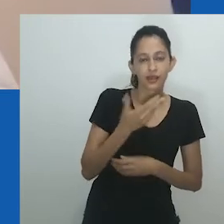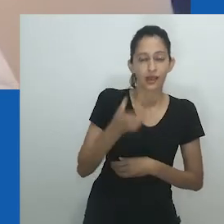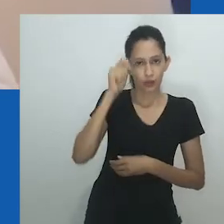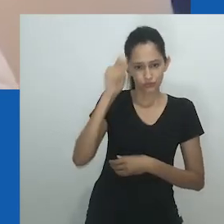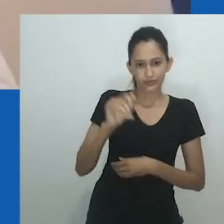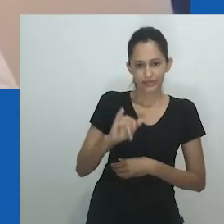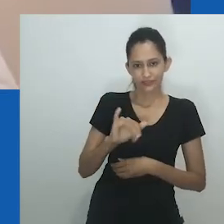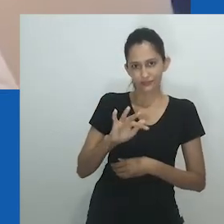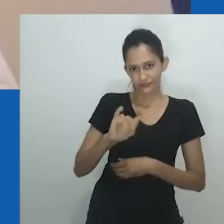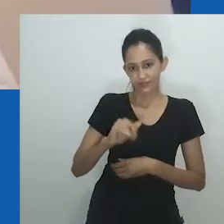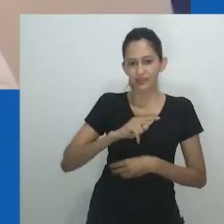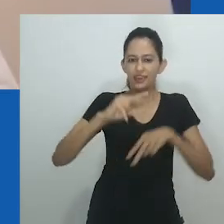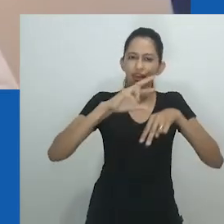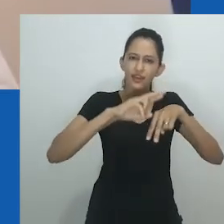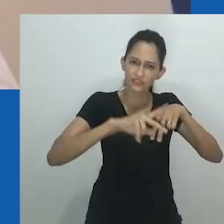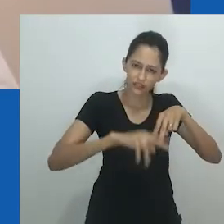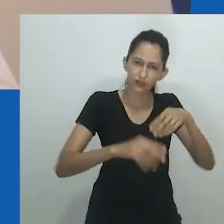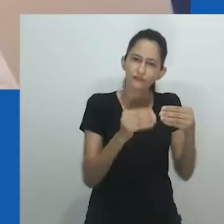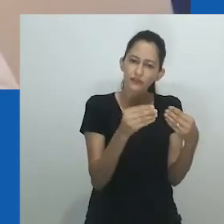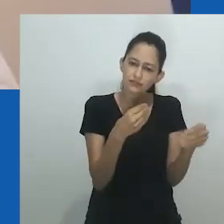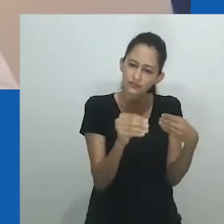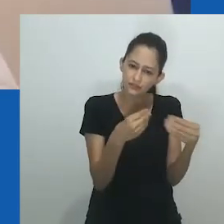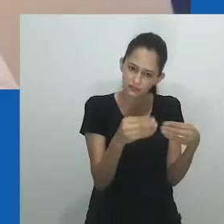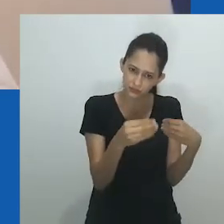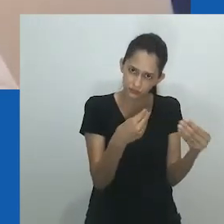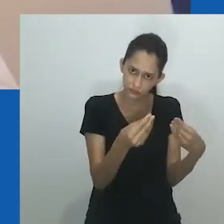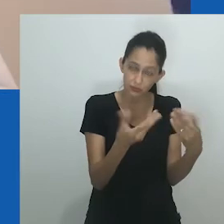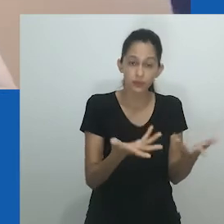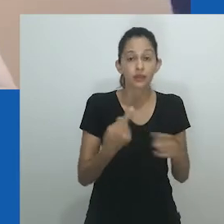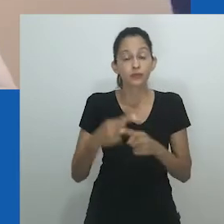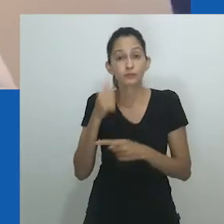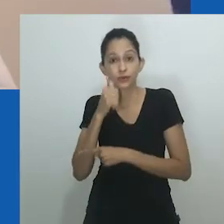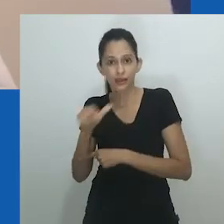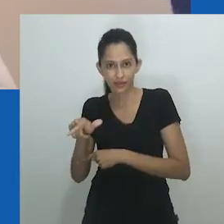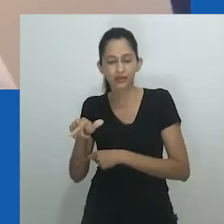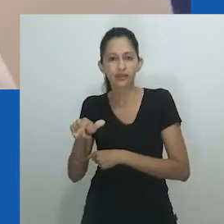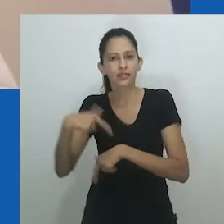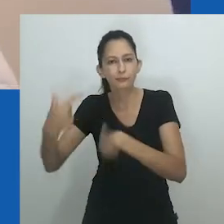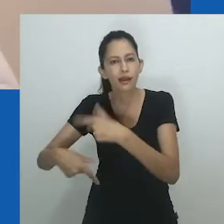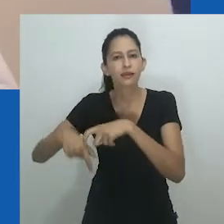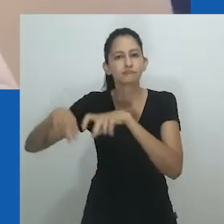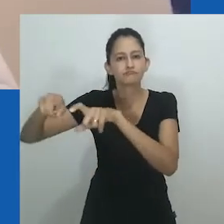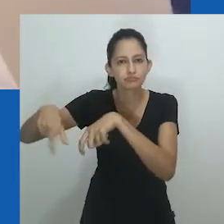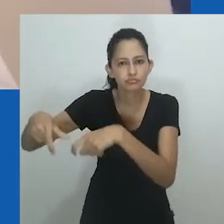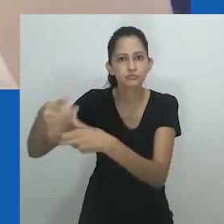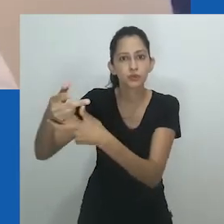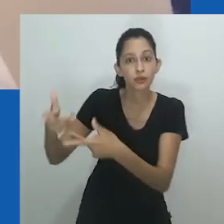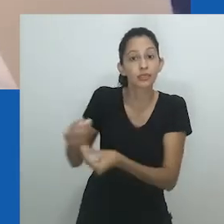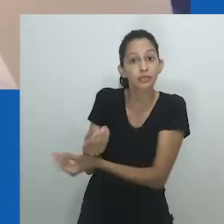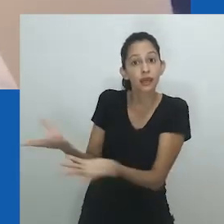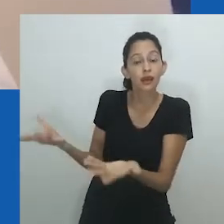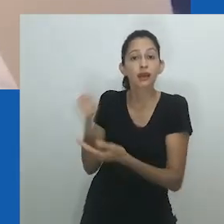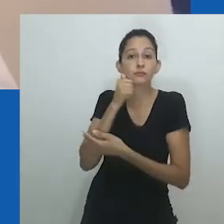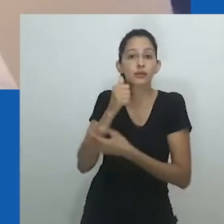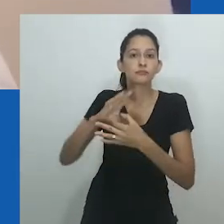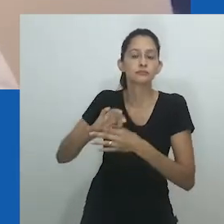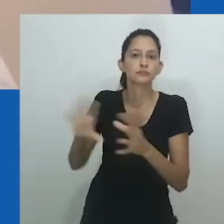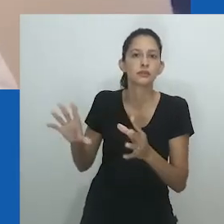As relações de esposa e marido ou de quem assume a posição de marido ou esposa são muito mais complexas nas sociedades africanas.